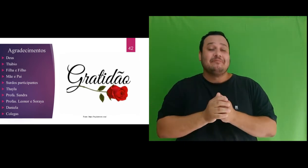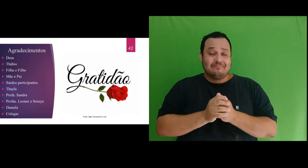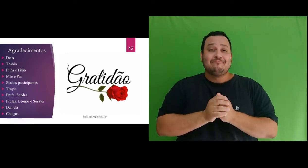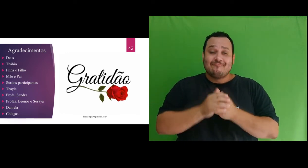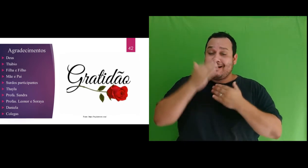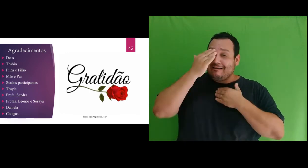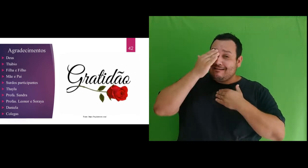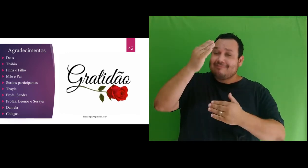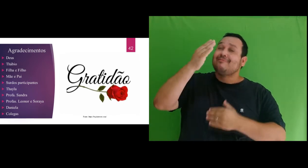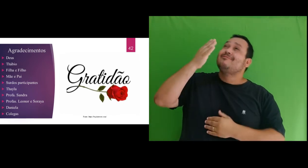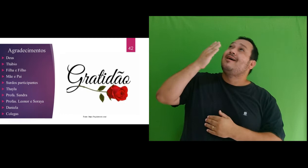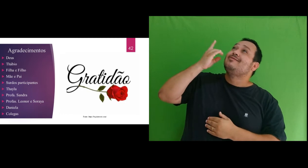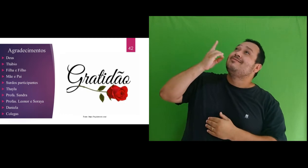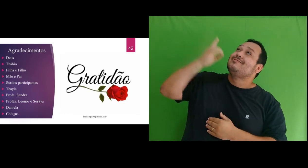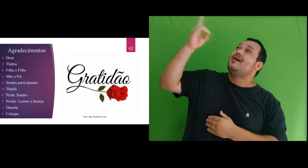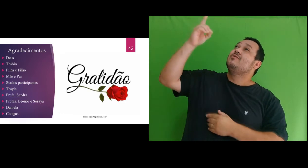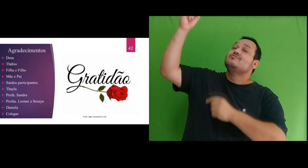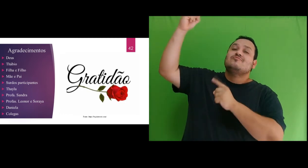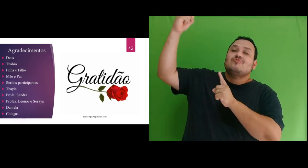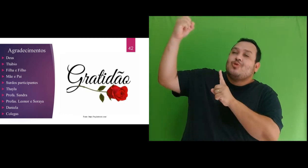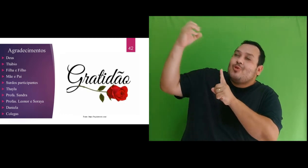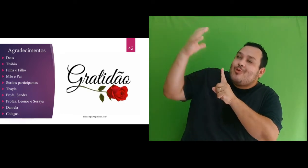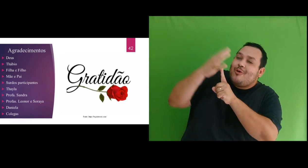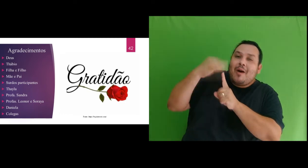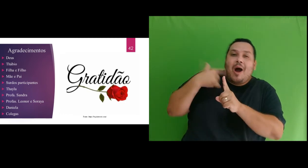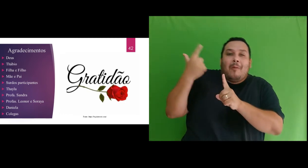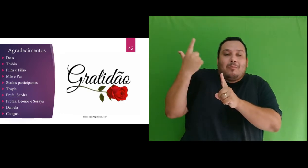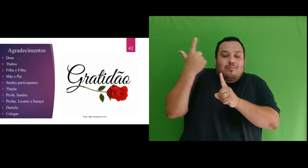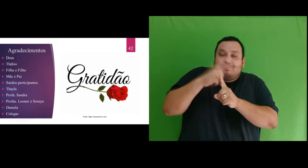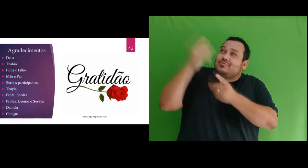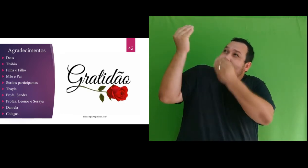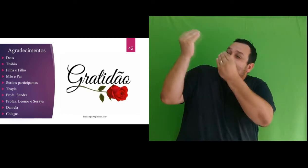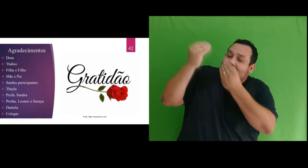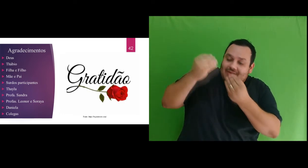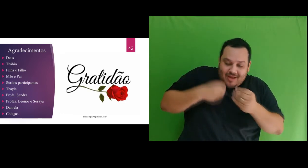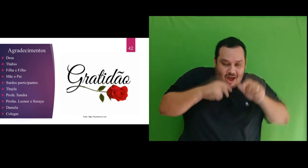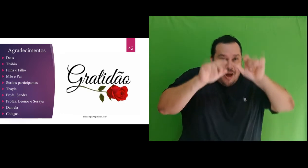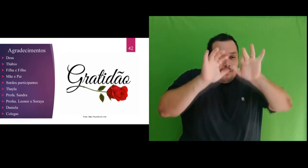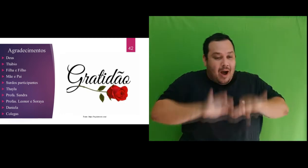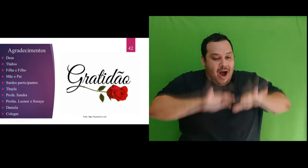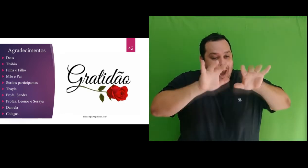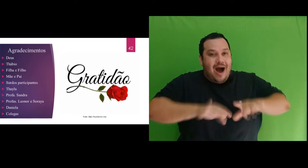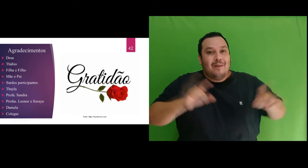por ter me iluminado e ter conseguido escrever a dissertação e concluído as disciplinas do